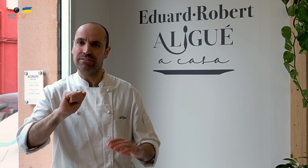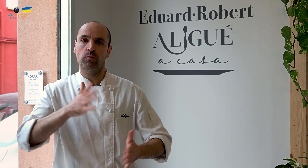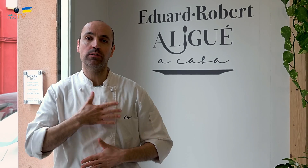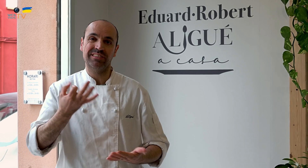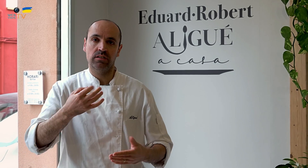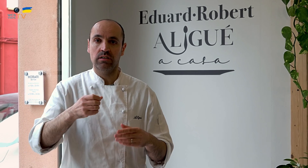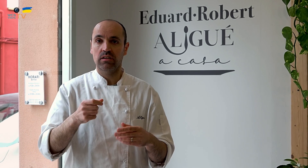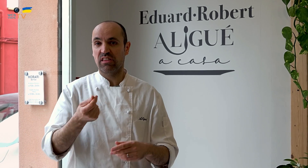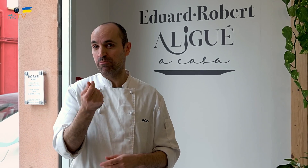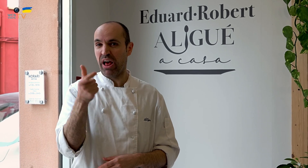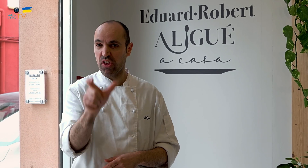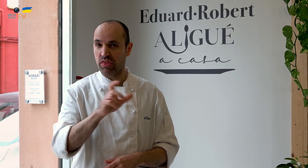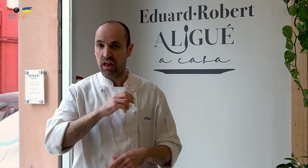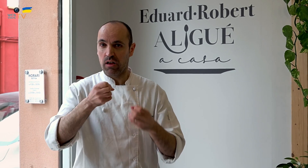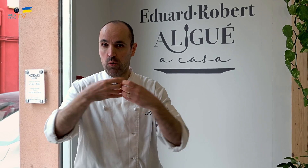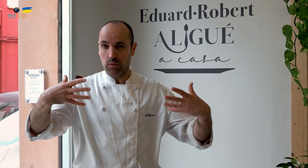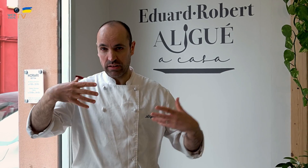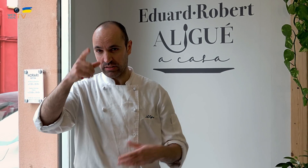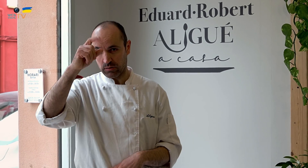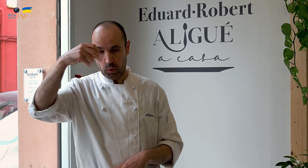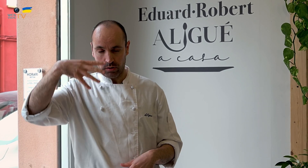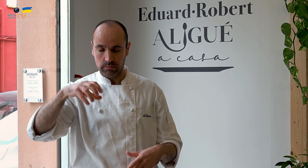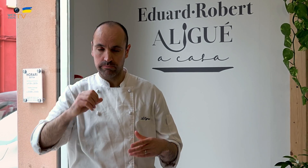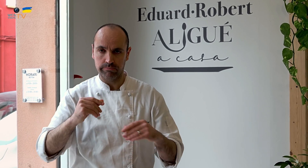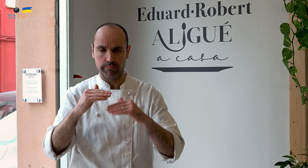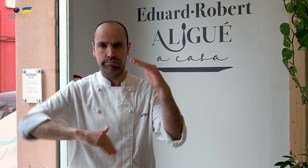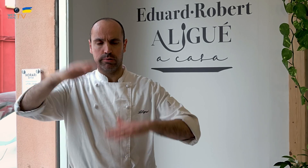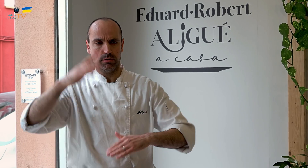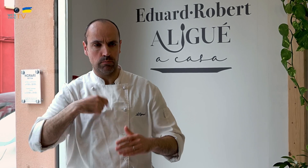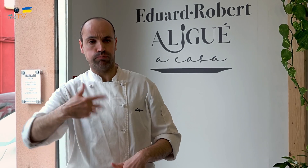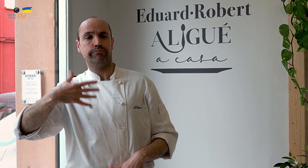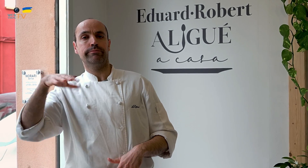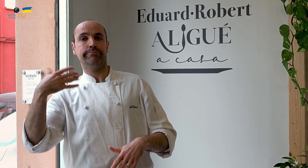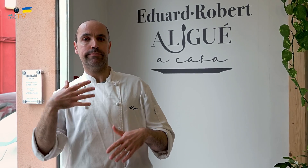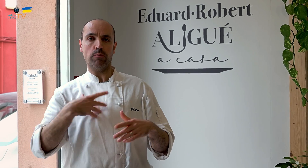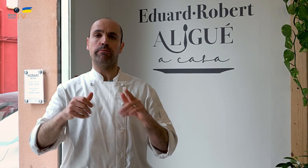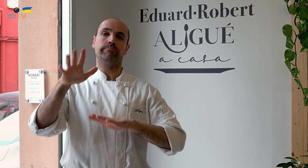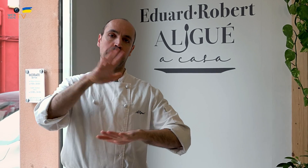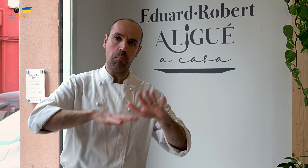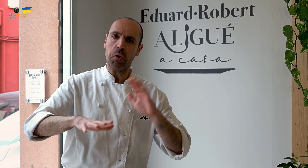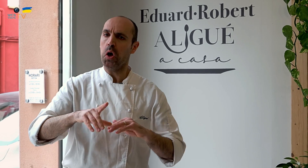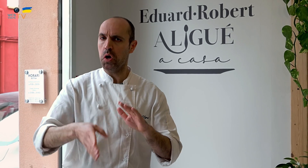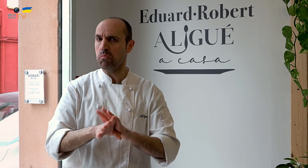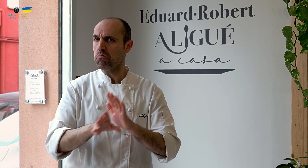Lo único que me sorprendió fue el importe de electricidad, de la luz, que salía muy alta, muy caro. Nos desestabilizó mucho,